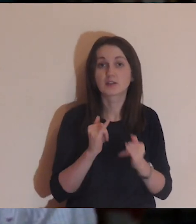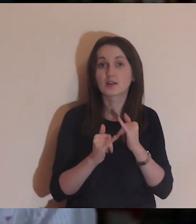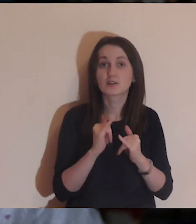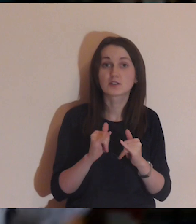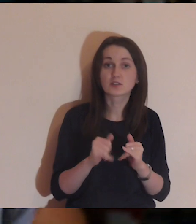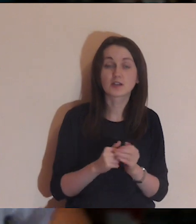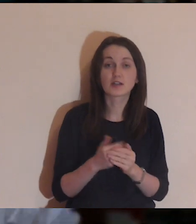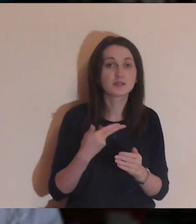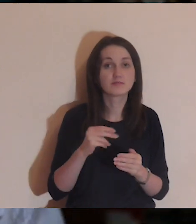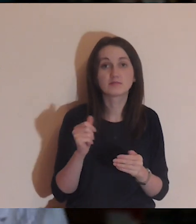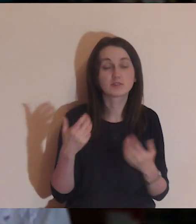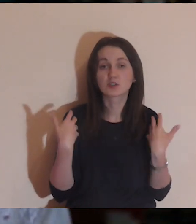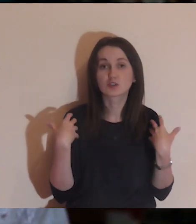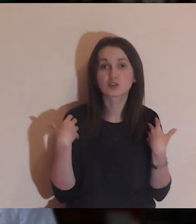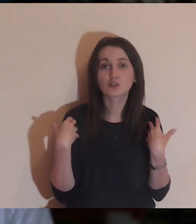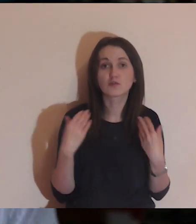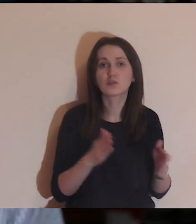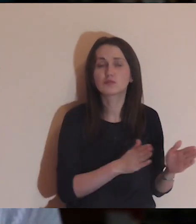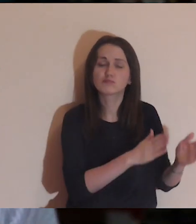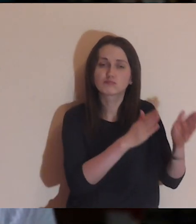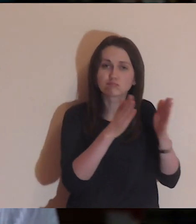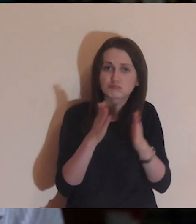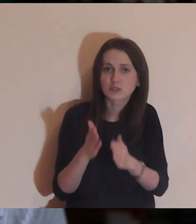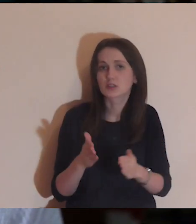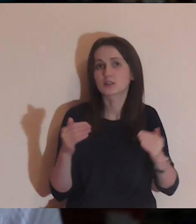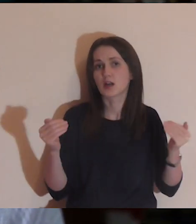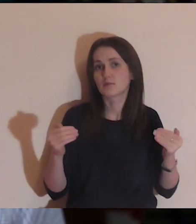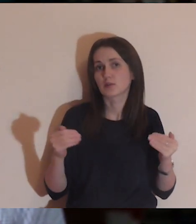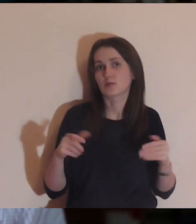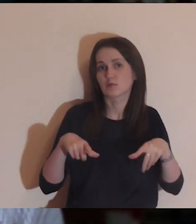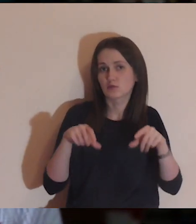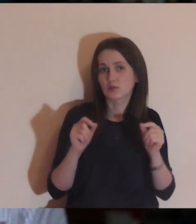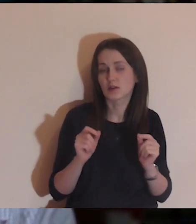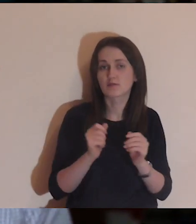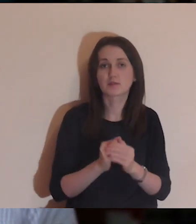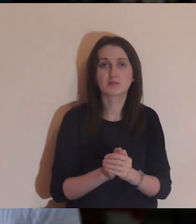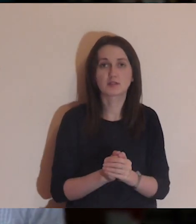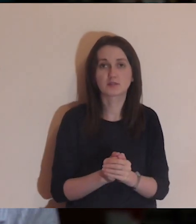Jeśli nie jesteście na żywo i chcecie przejść od razu do medytacji,